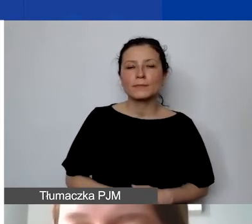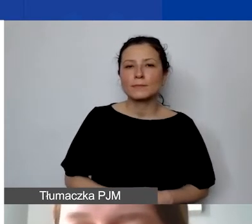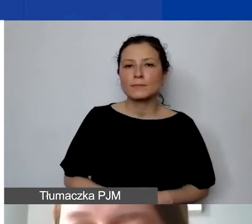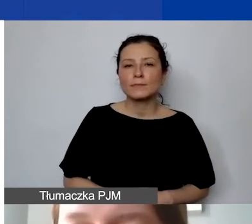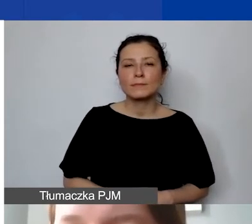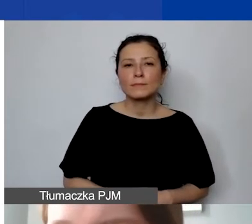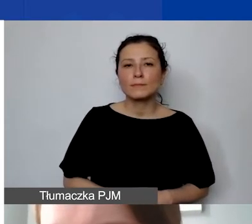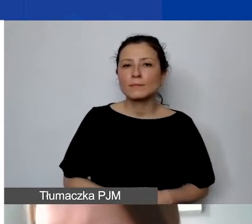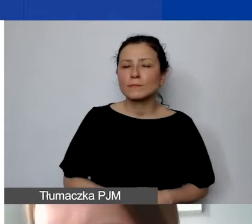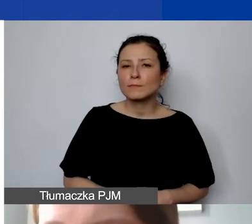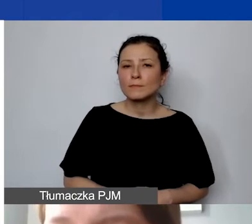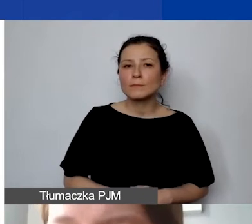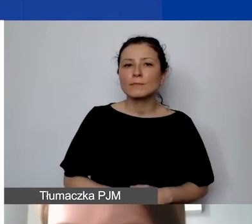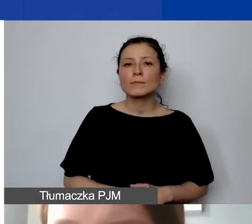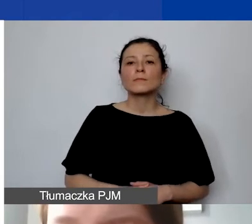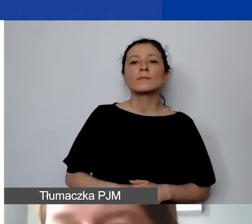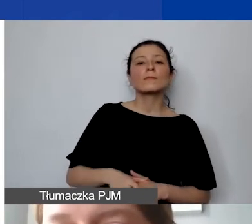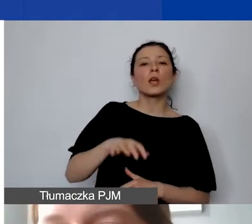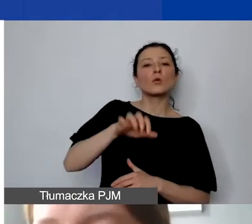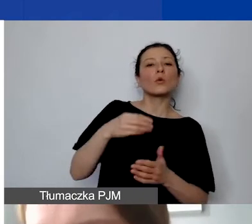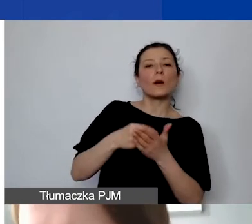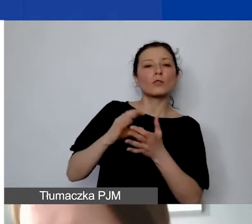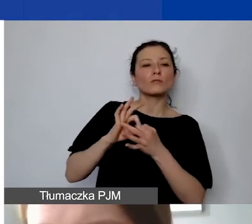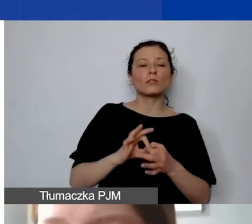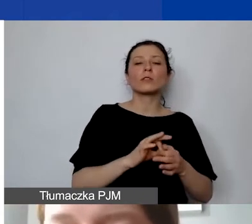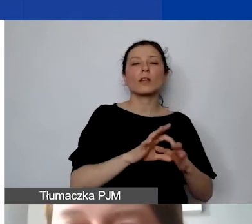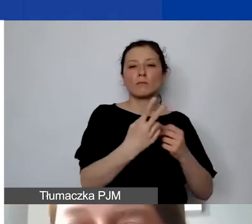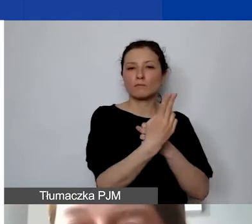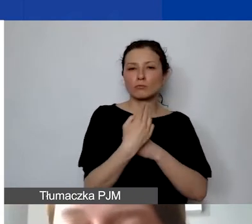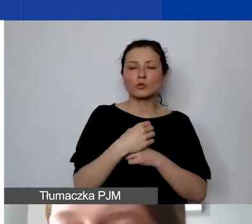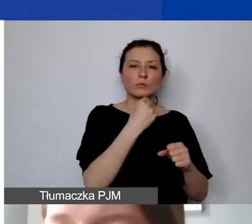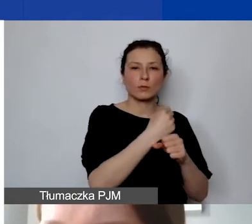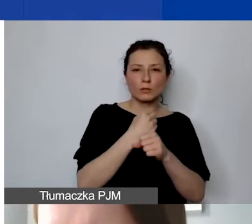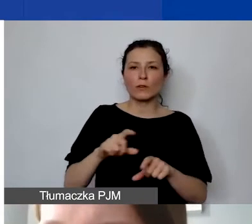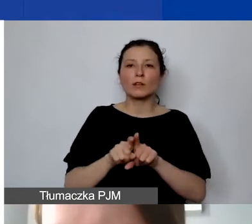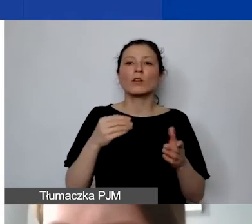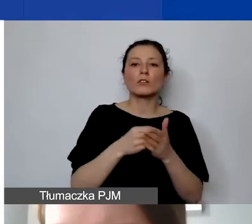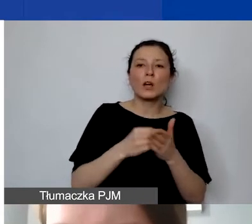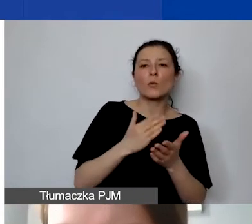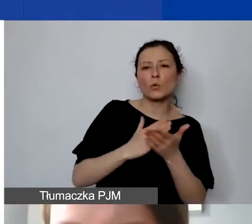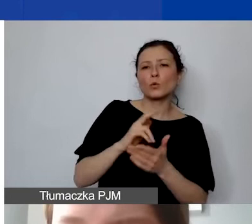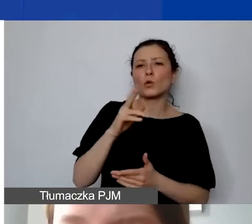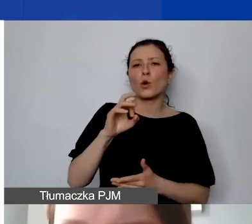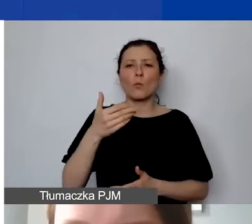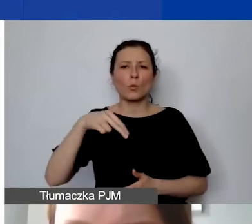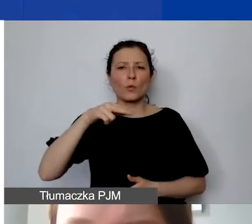w przypadku kosztów związanych z zatrudnieniem personelu, zakupem usług komunalnych. Wszystkie szczegóły znajdą państwo w podręczniku.